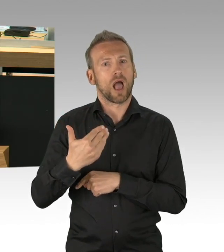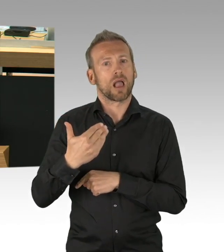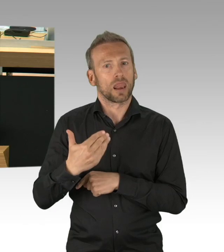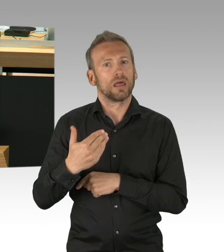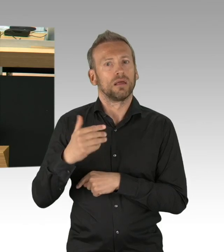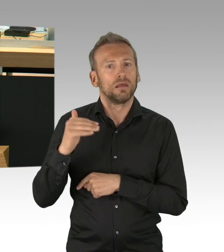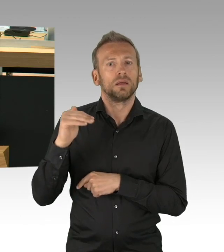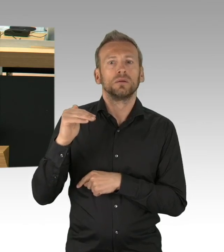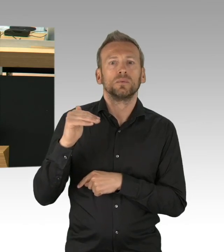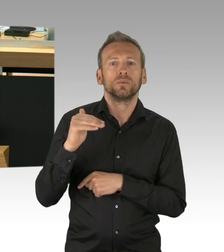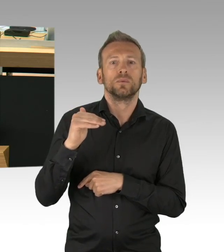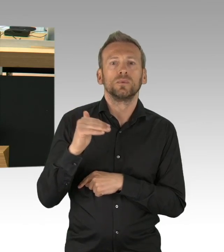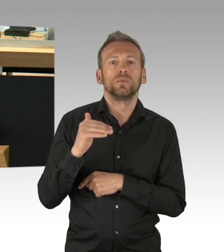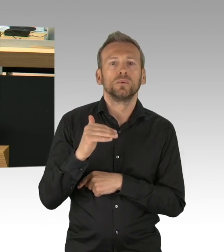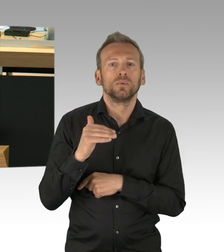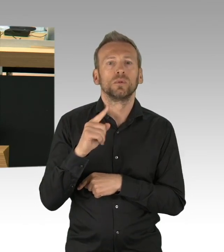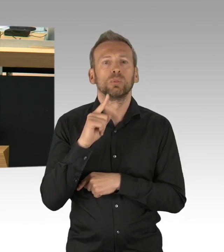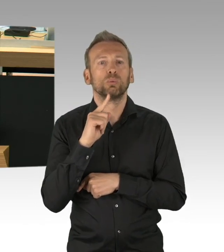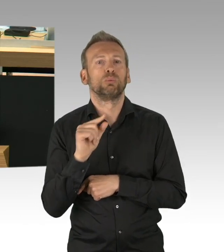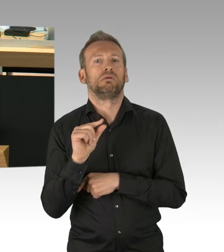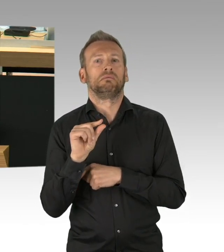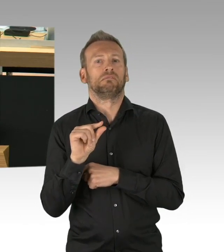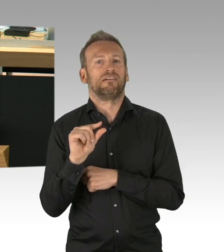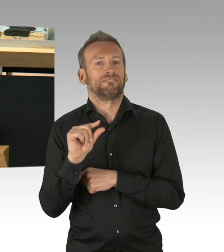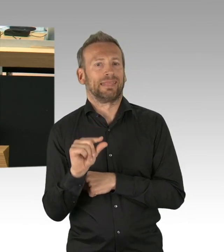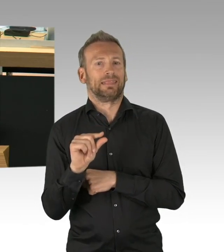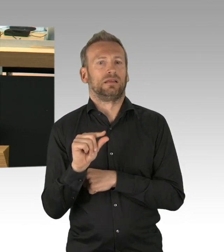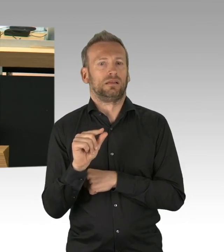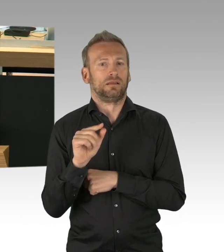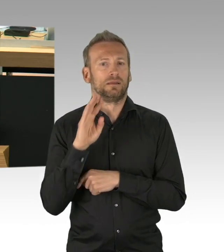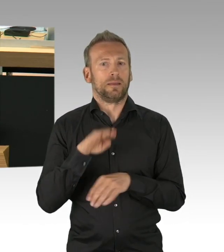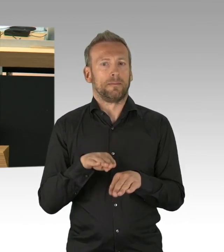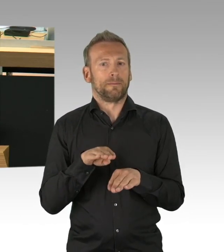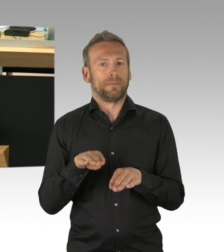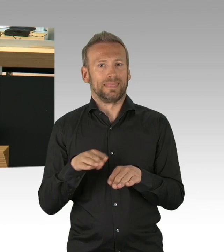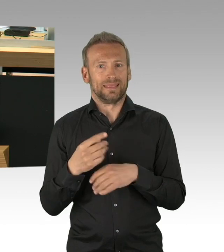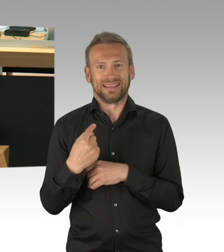Gleichzeitig waren gestern über 13.000 Intensivbetten bundesweit und 475 Intensivbetten in Berlin leer.